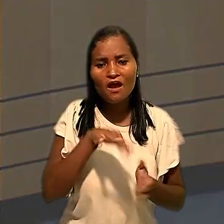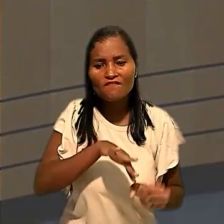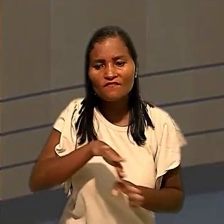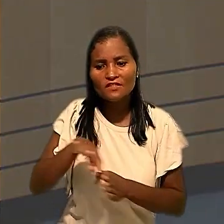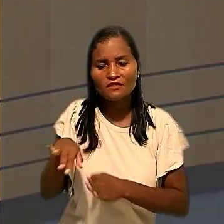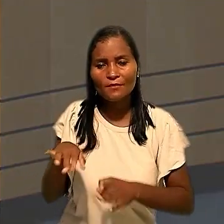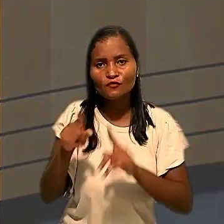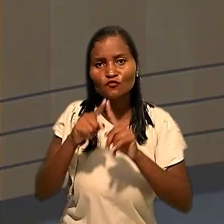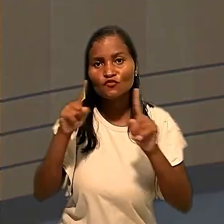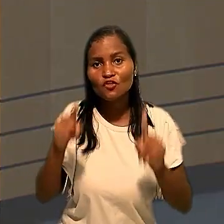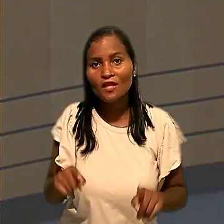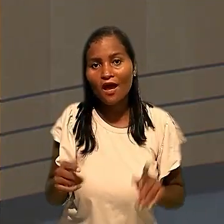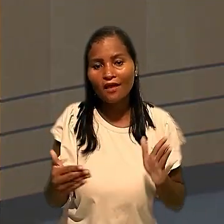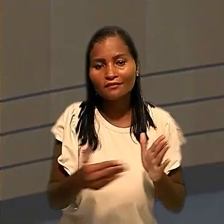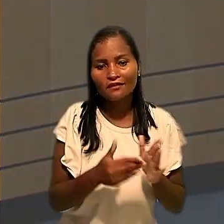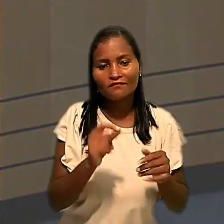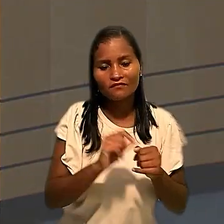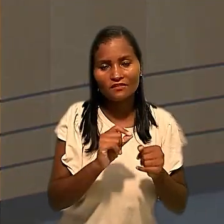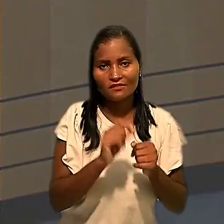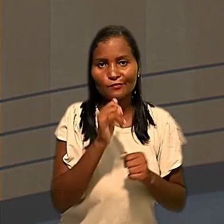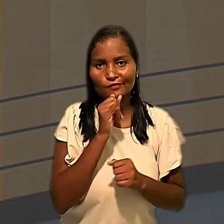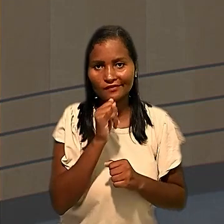dos empregados até a realização das testagens.